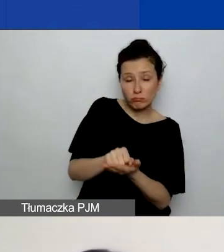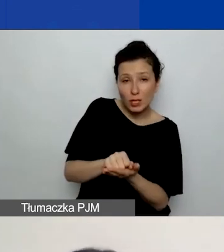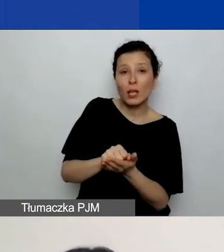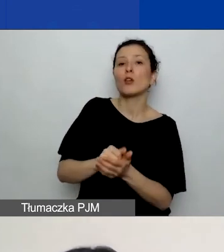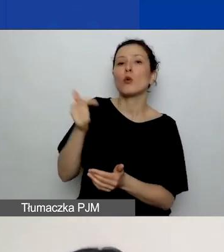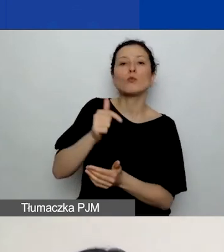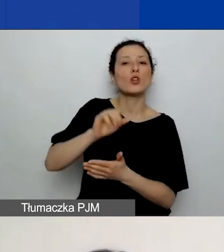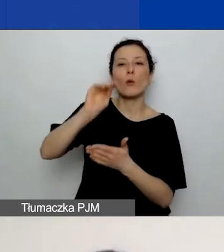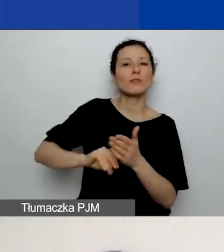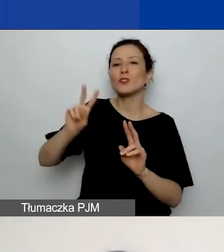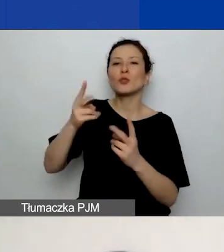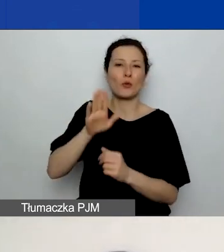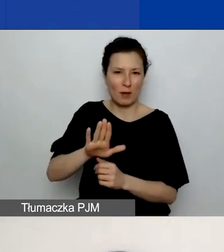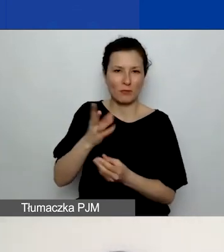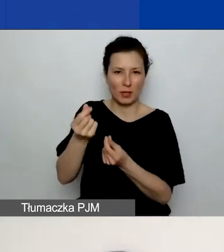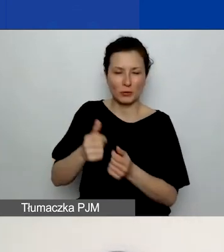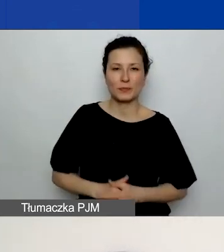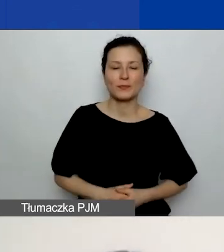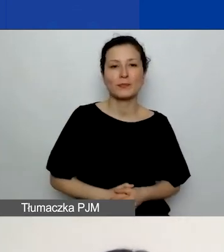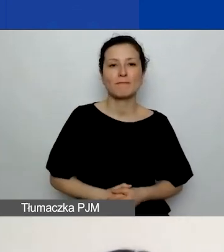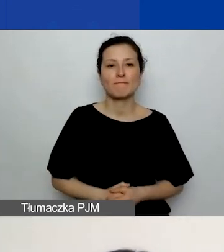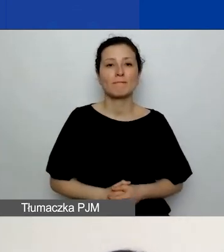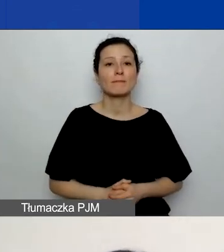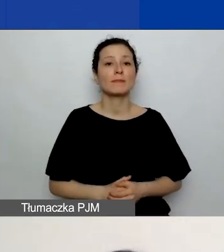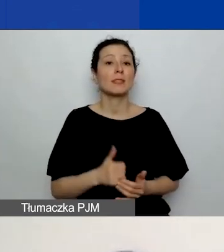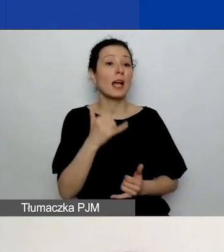Jeżeli zaznaczyliście projekt z partnerem,